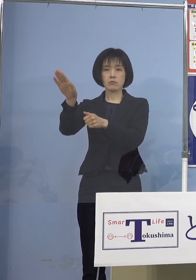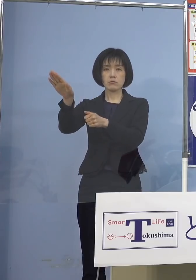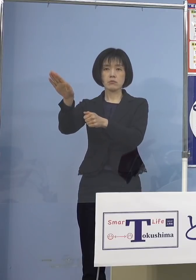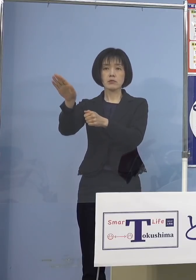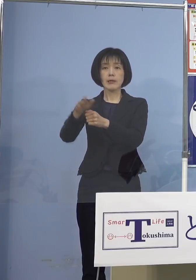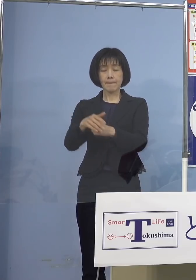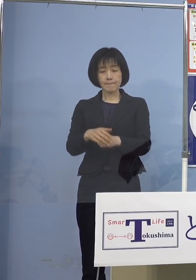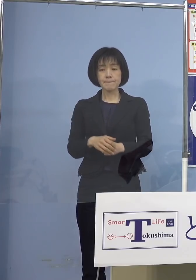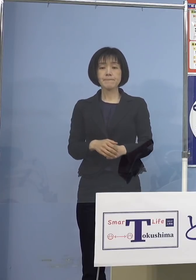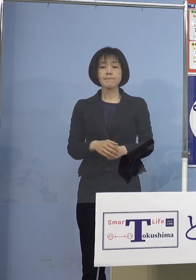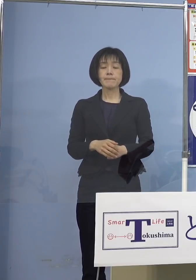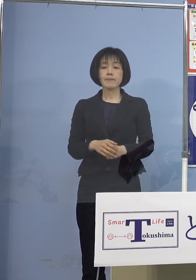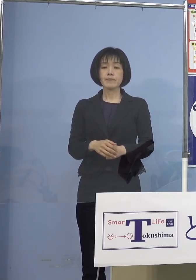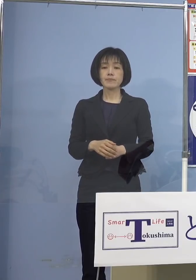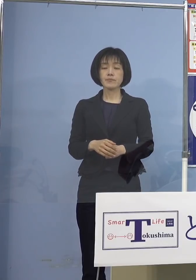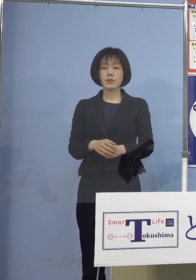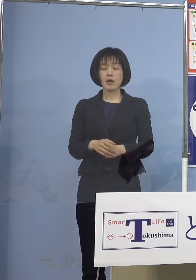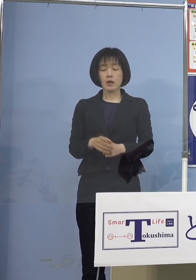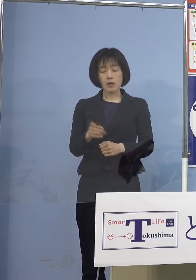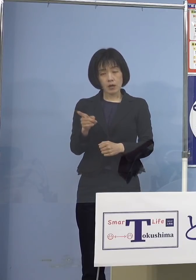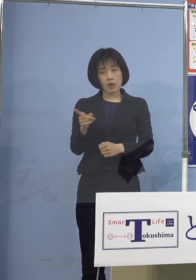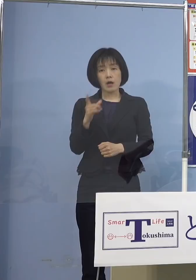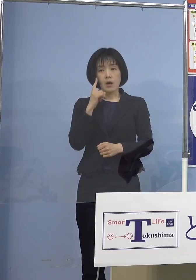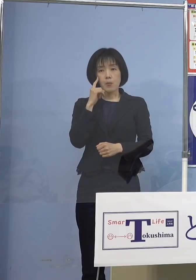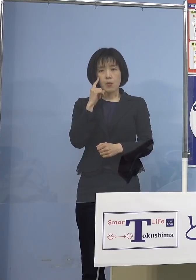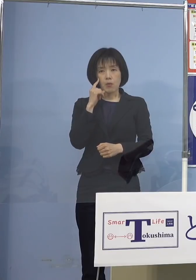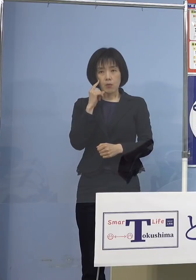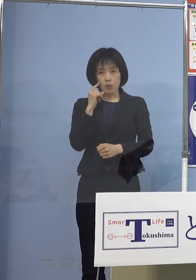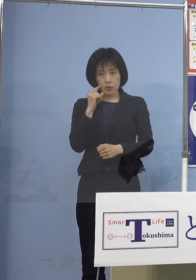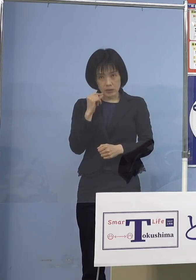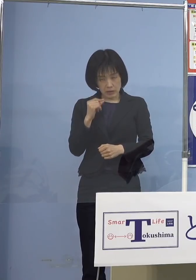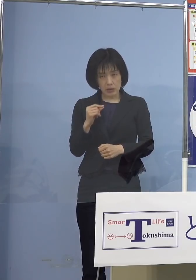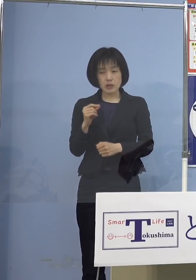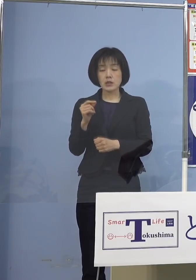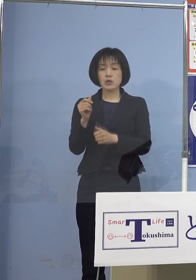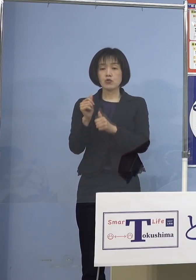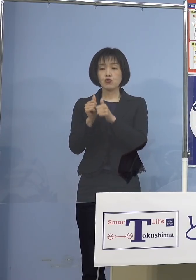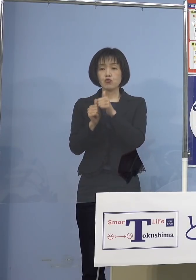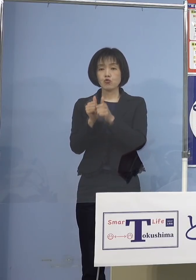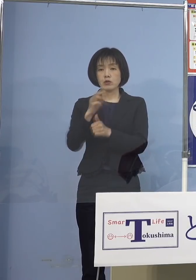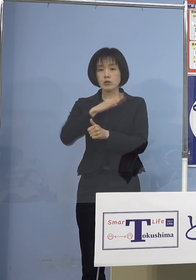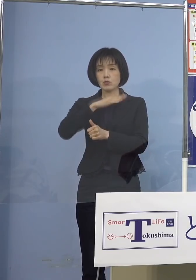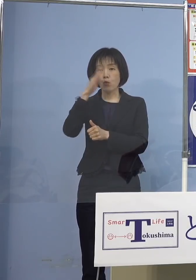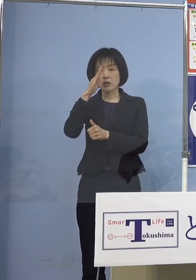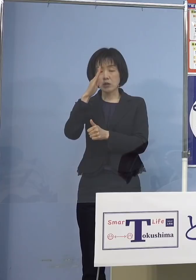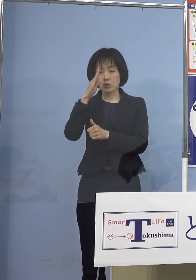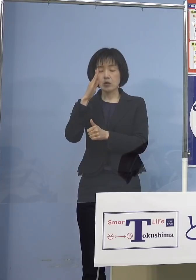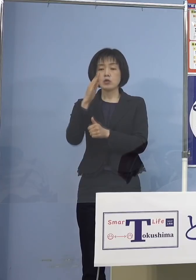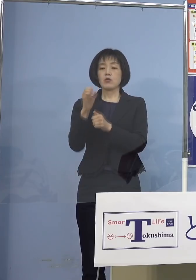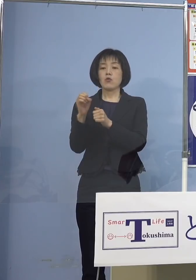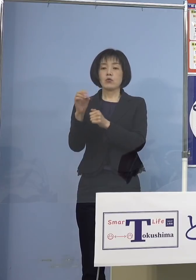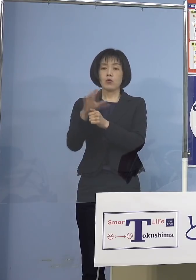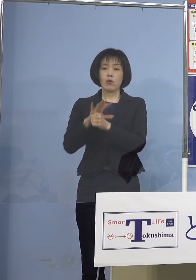ということで万が一、入試当日 新型コロナウィルス感染症により